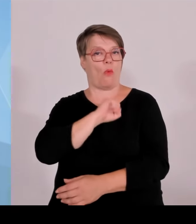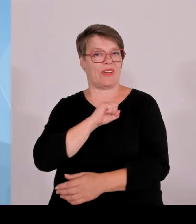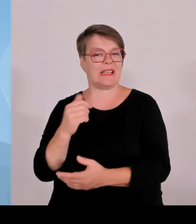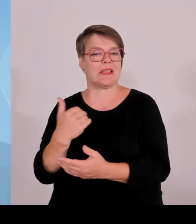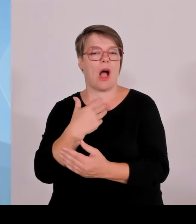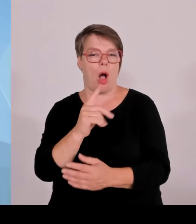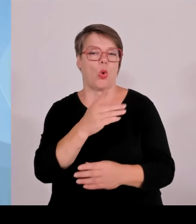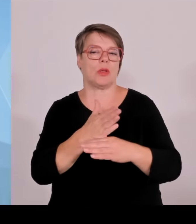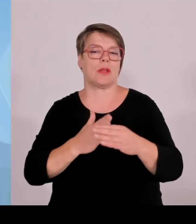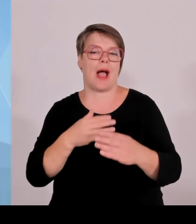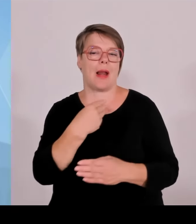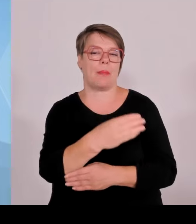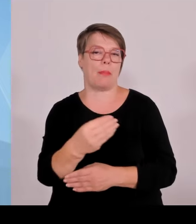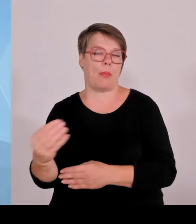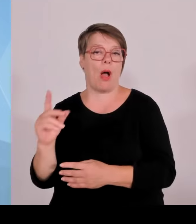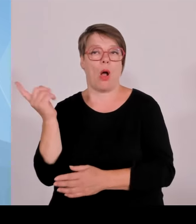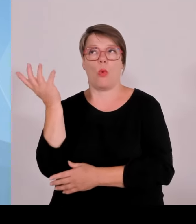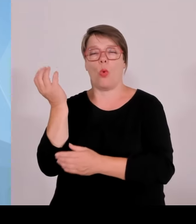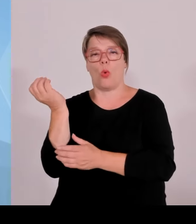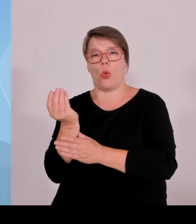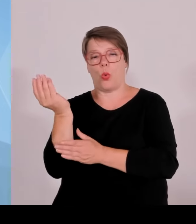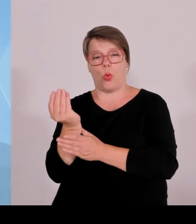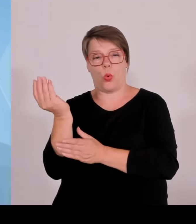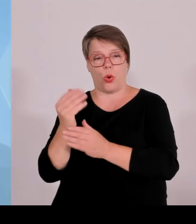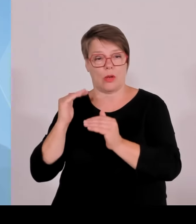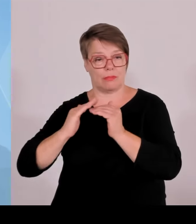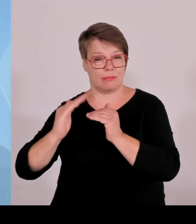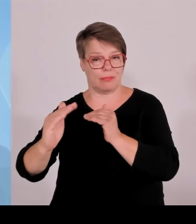Details von den beiden Kollegen dann natürlich der Kollege